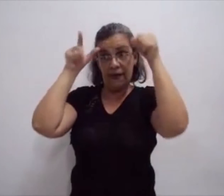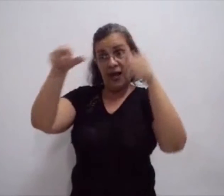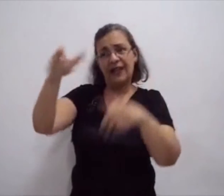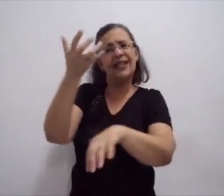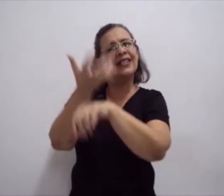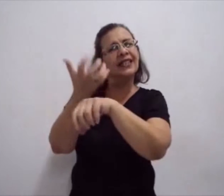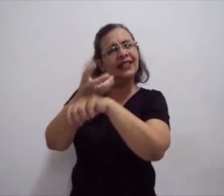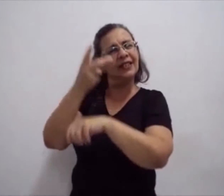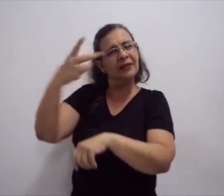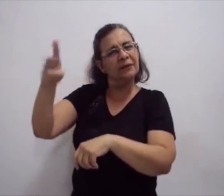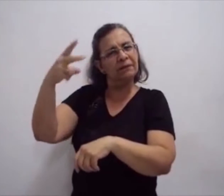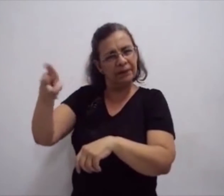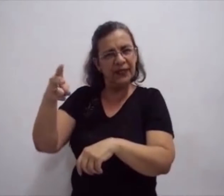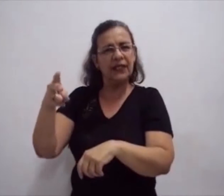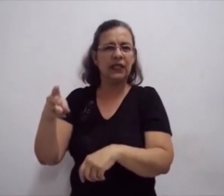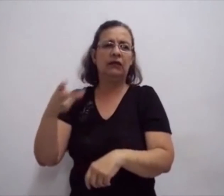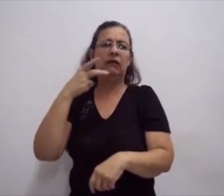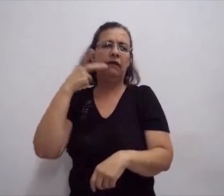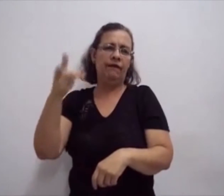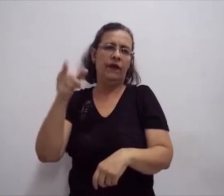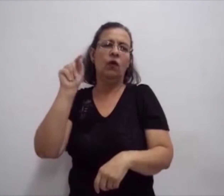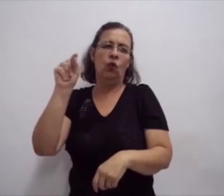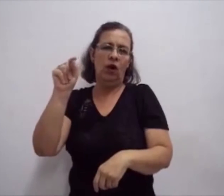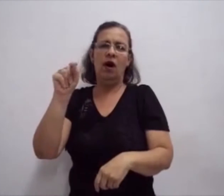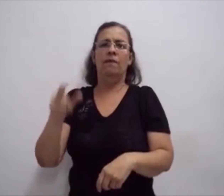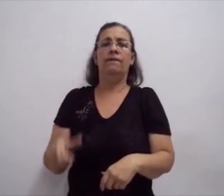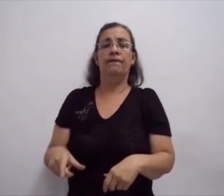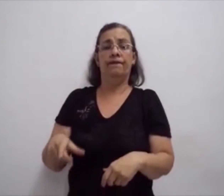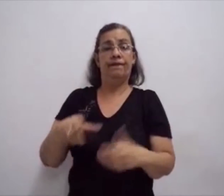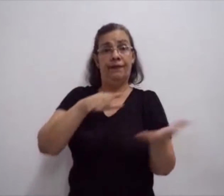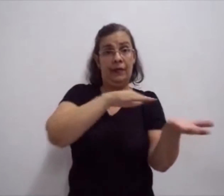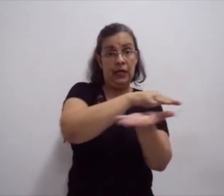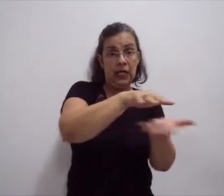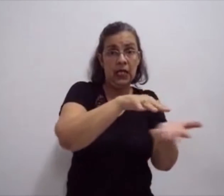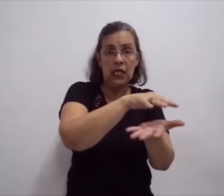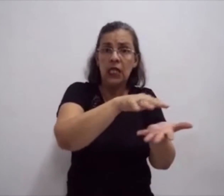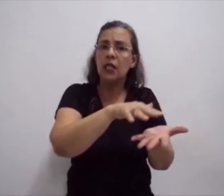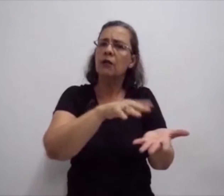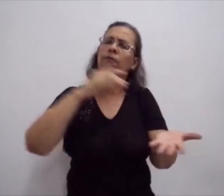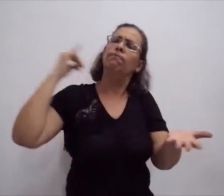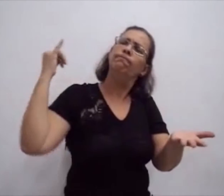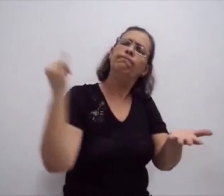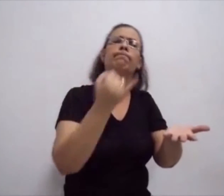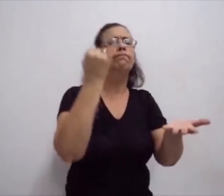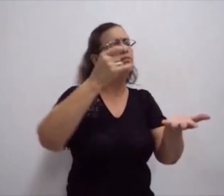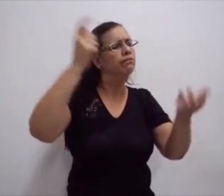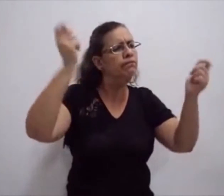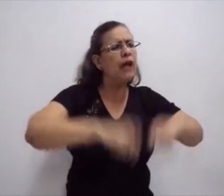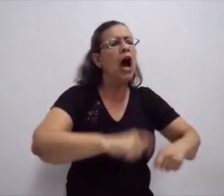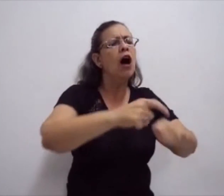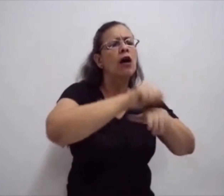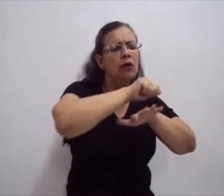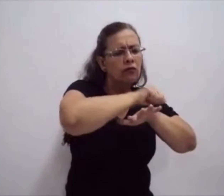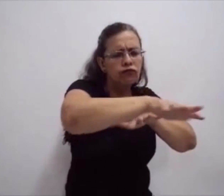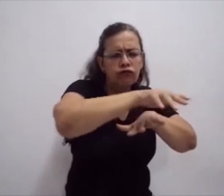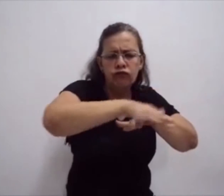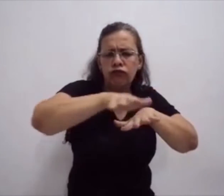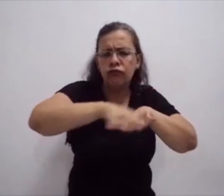o processo histórico da escrita da língua de sinais, através das atividades. Registrando não só no computador,